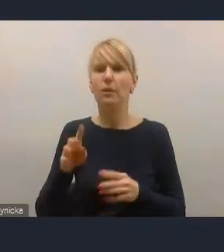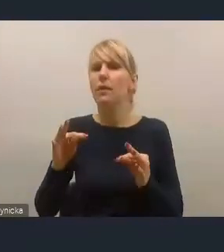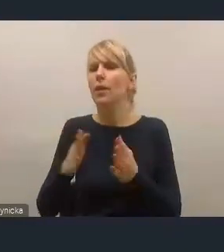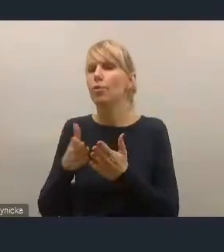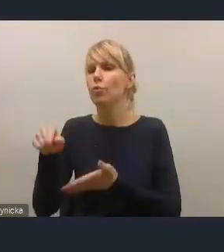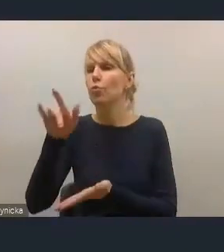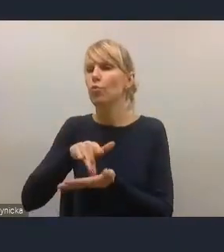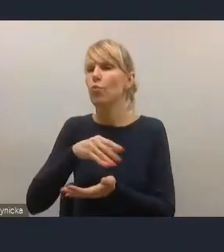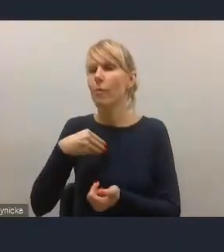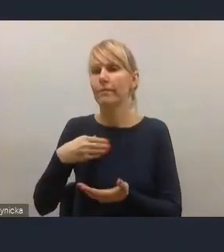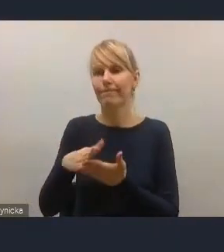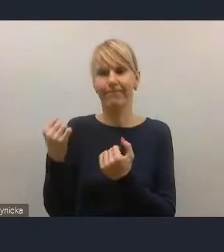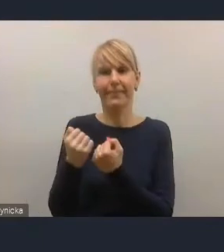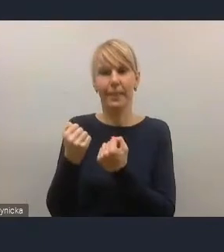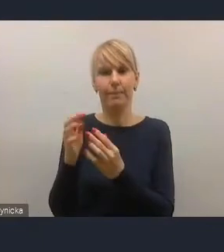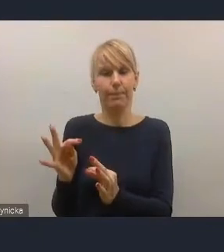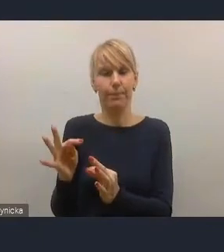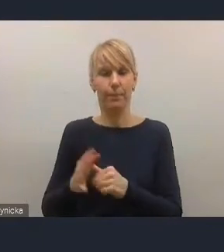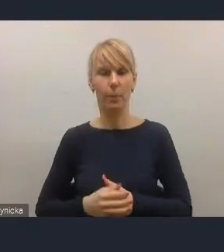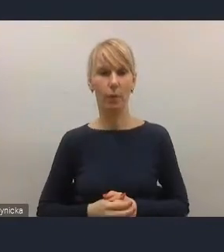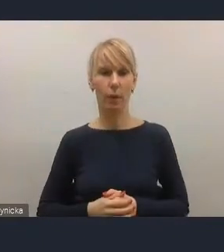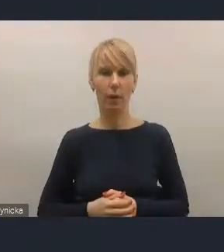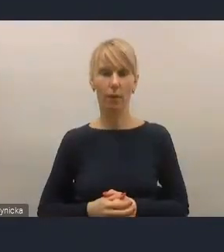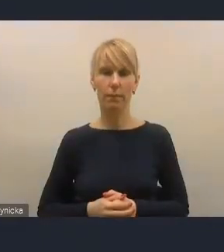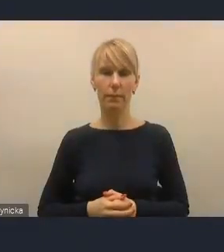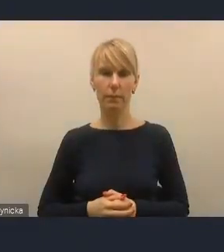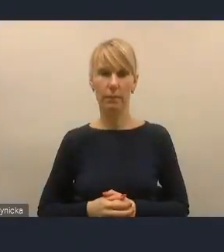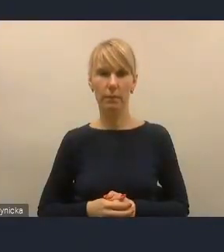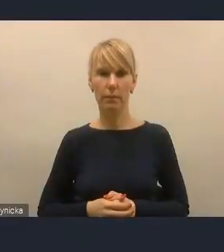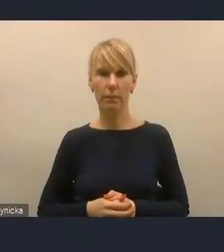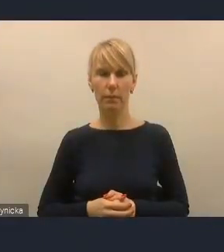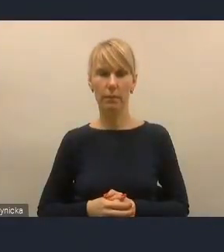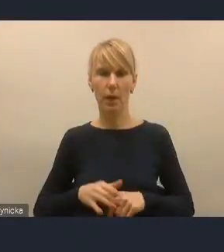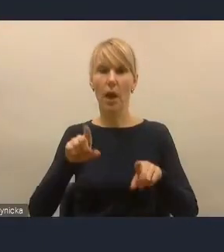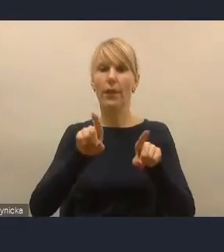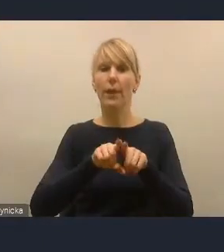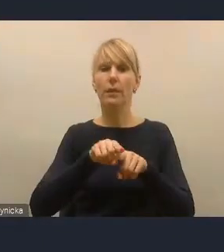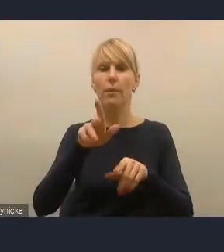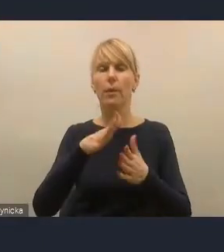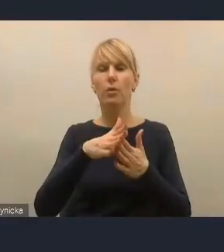Więc myślę, że z tych dwóch przyczyn to szeroko rozumiane lokalne bezpieczeństwo energetyczne,